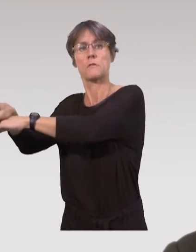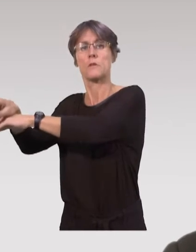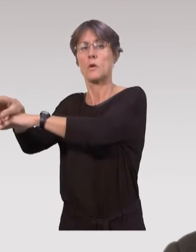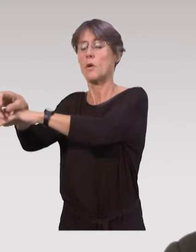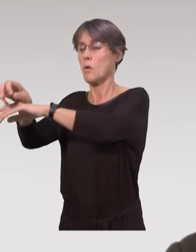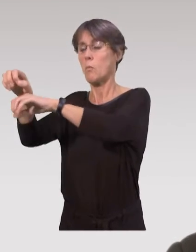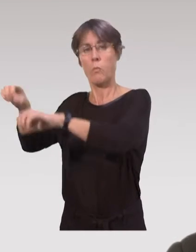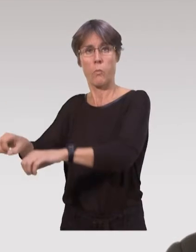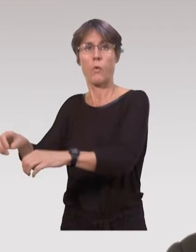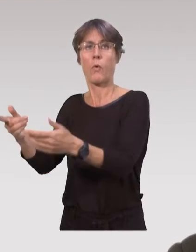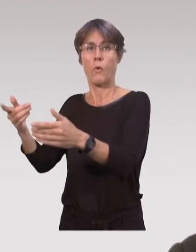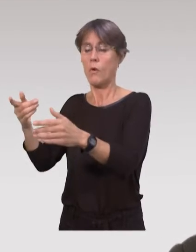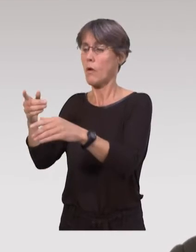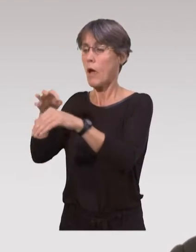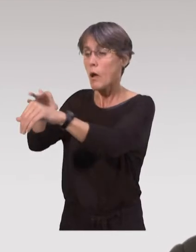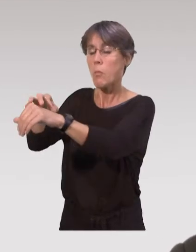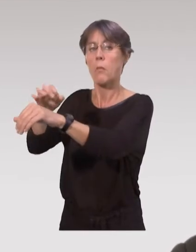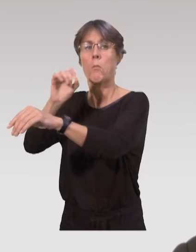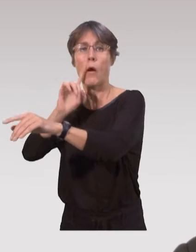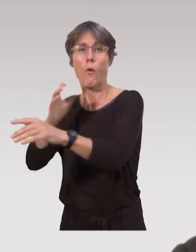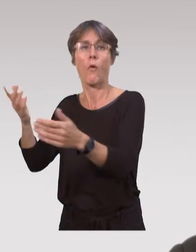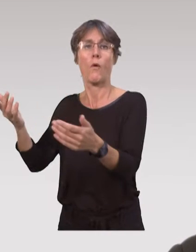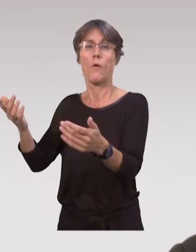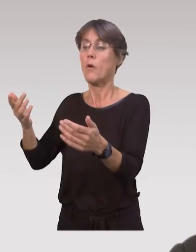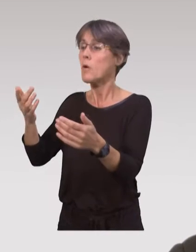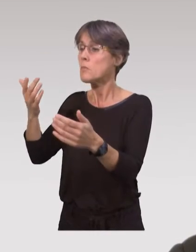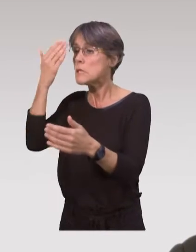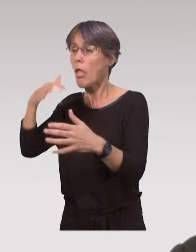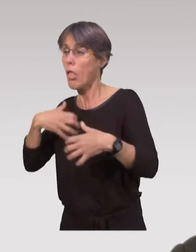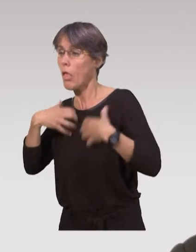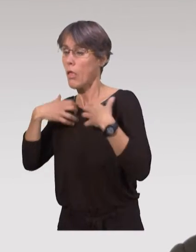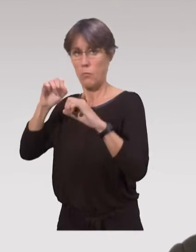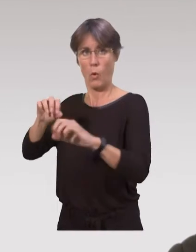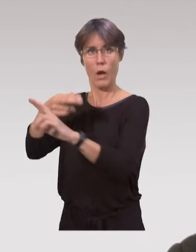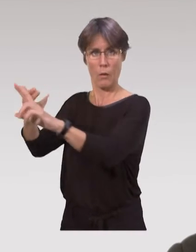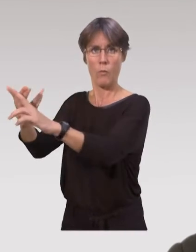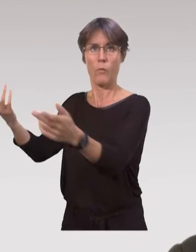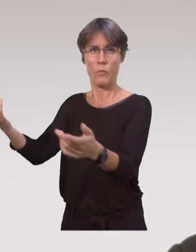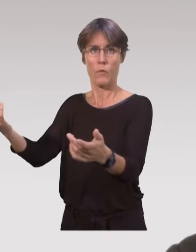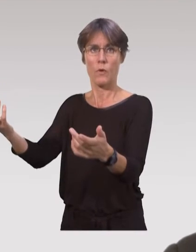Et à ce moment-là, les puéricultrices peuvent entamer des visites, pour accompagner les parents,